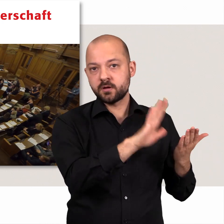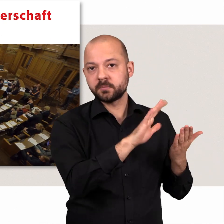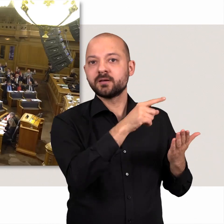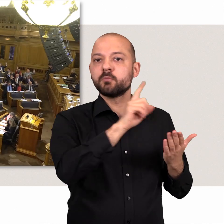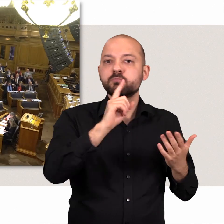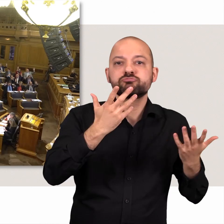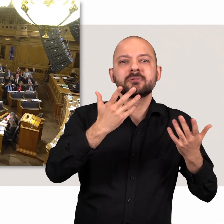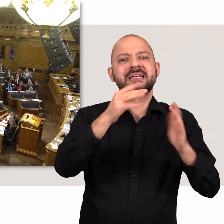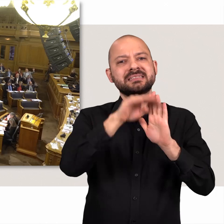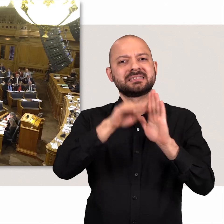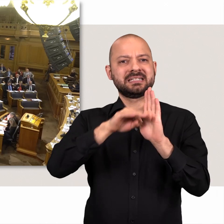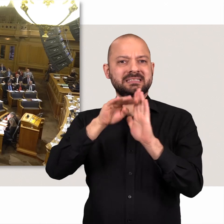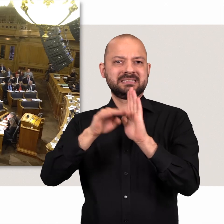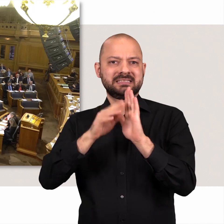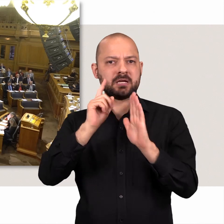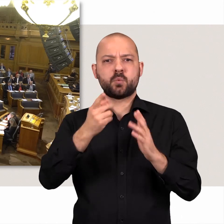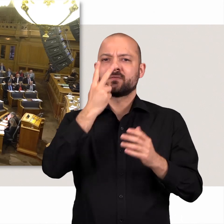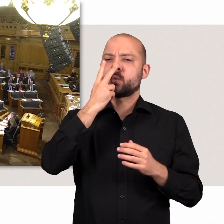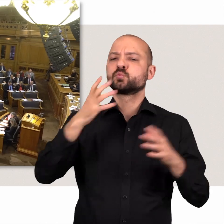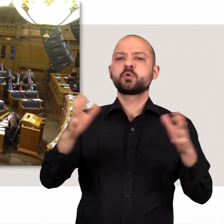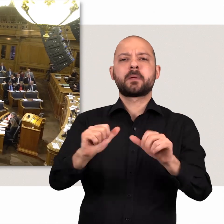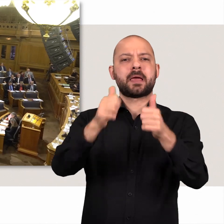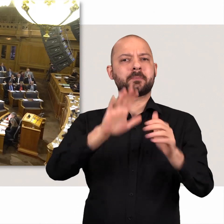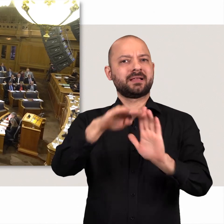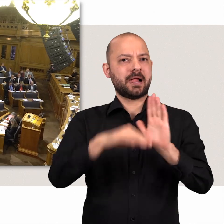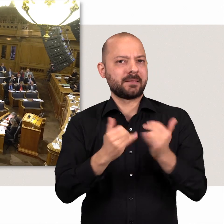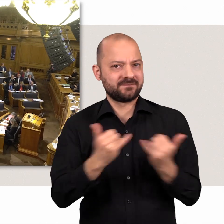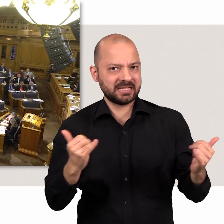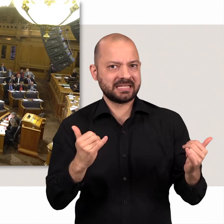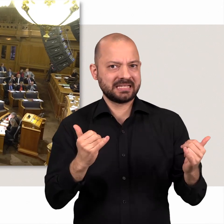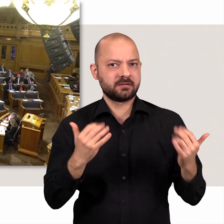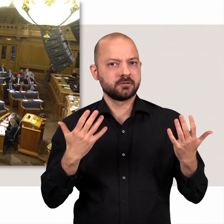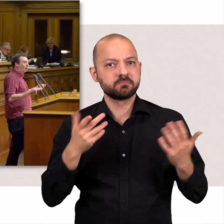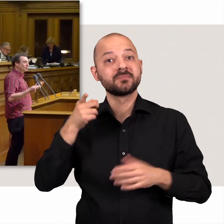Die Bürgerschaft beschließt Gesetze, legt also die Regeln unseres Zusammenlebens fest.